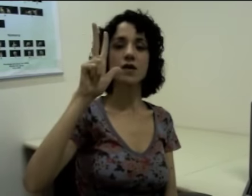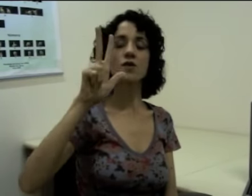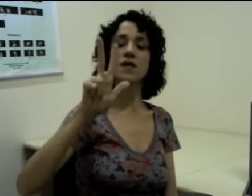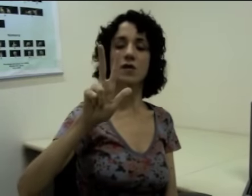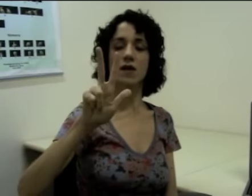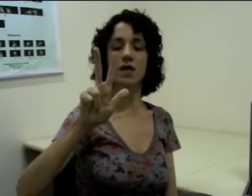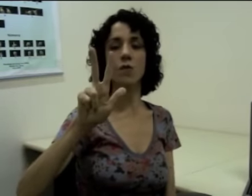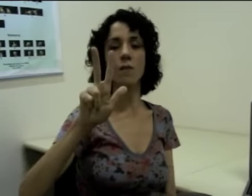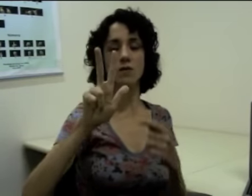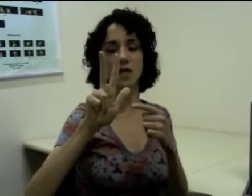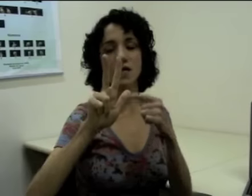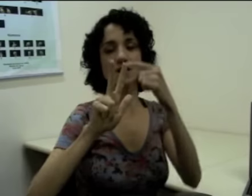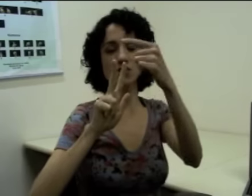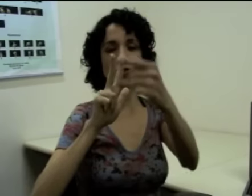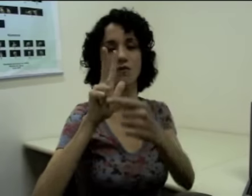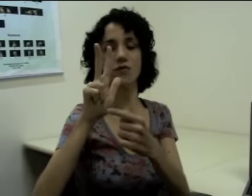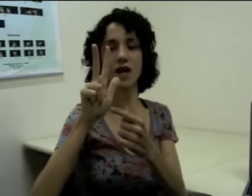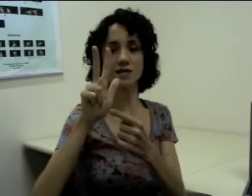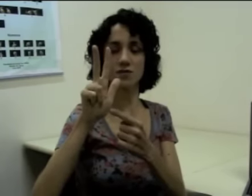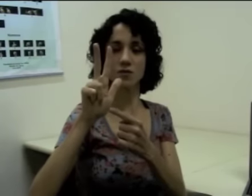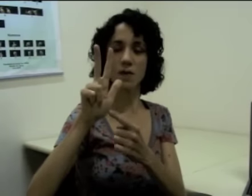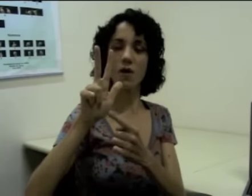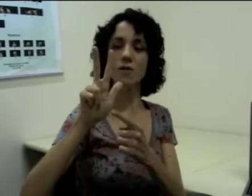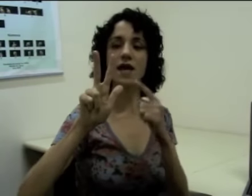Então eu tenho aqui uma mudança de configuração de mão,